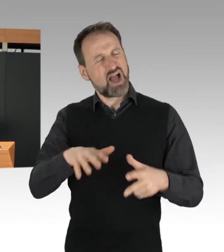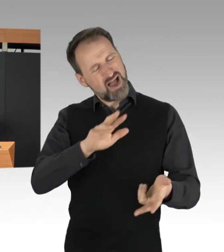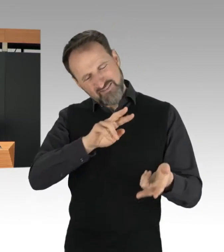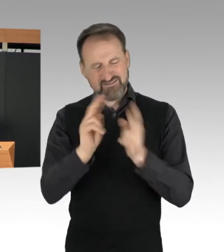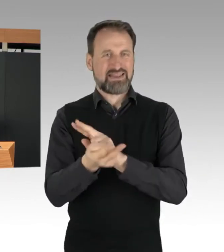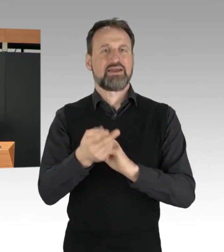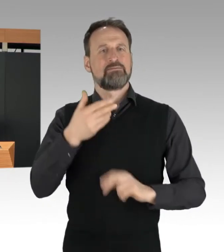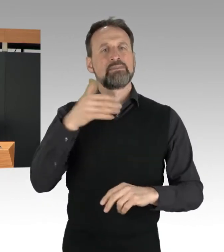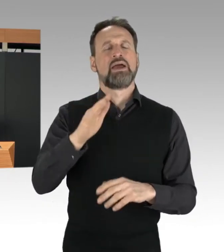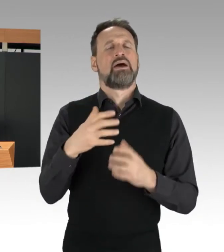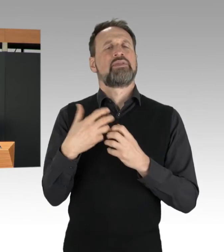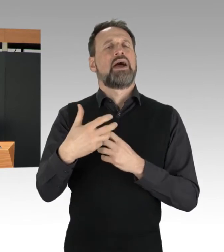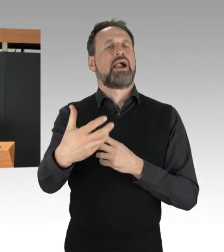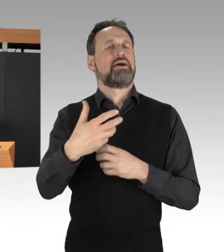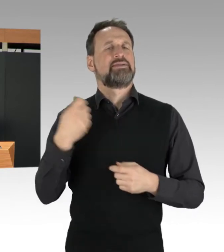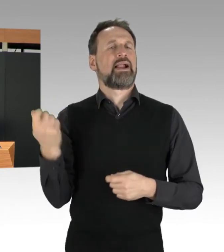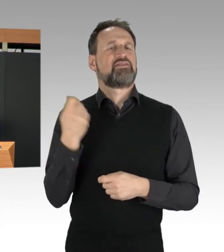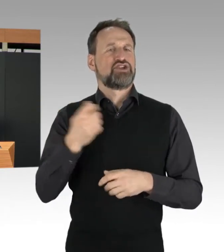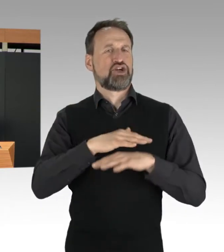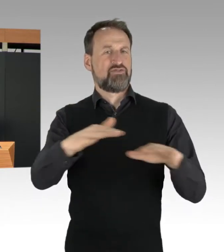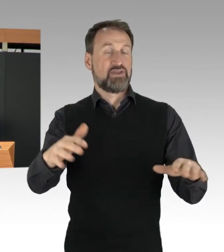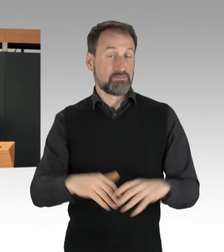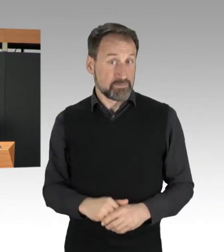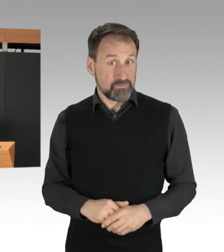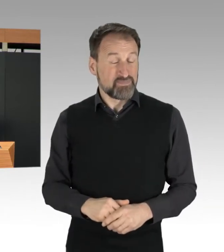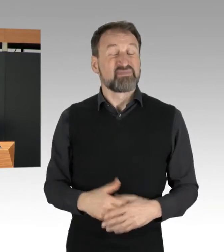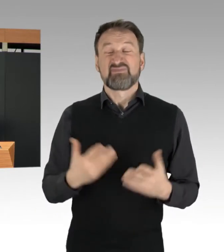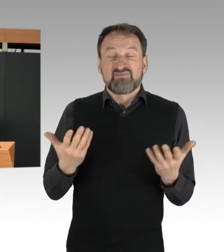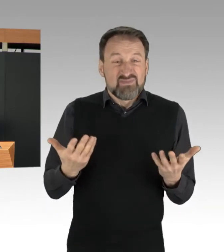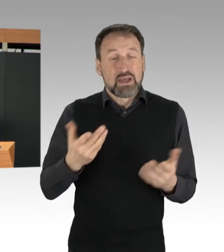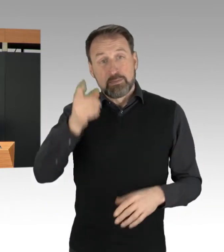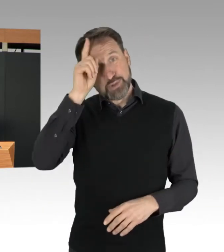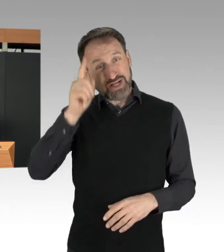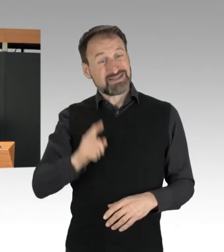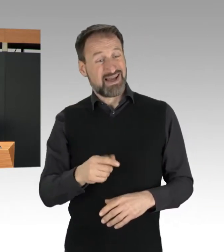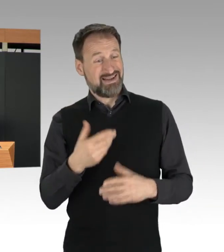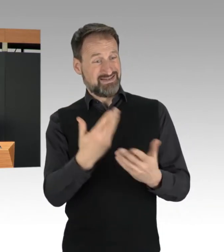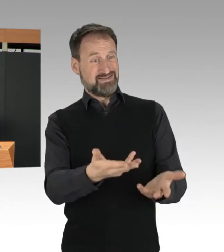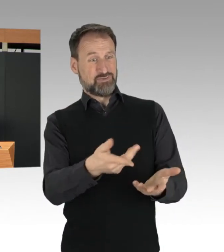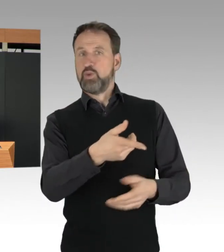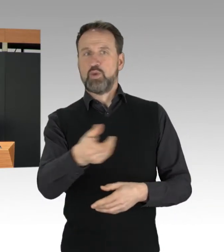Dass sie von der Polizei bei diesen Aktionen in Gewahrsam genommen werden,